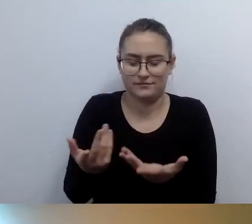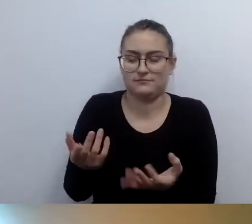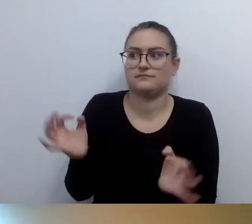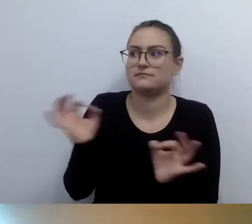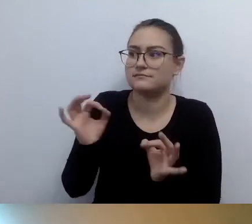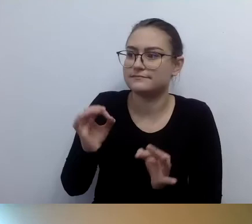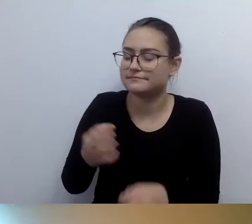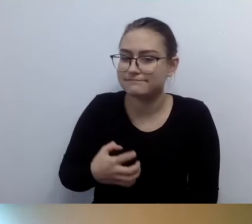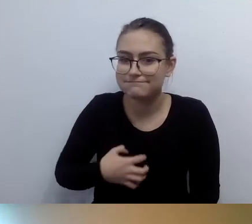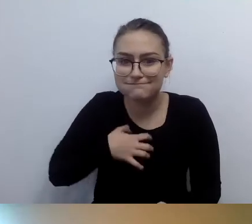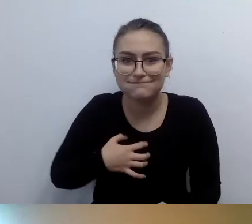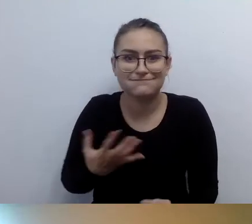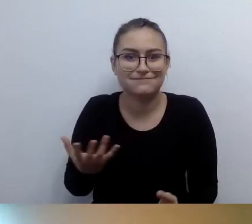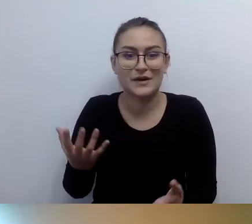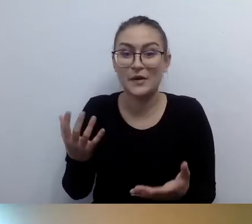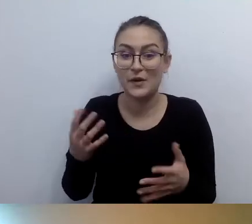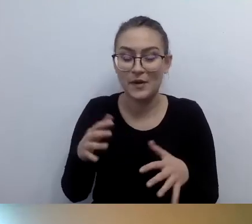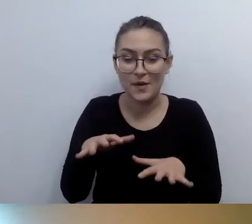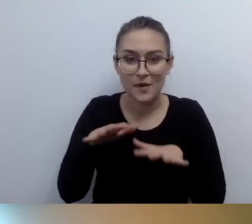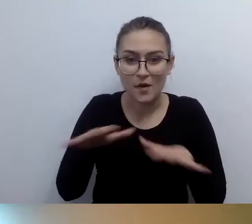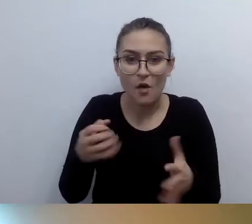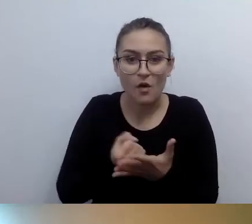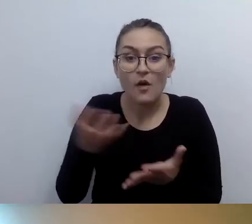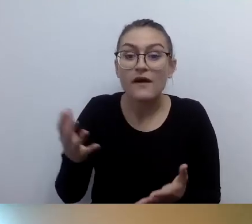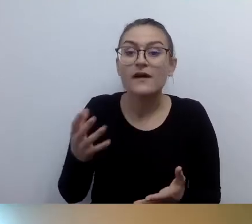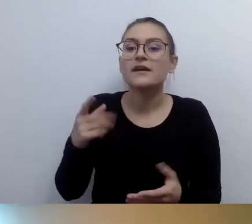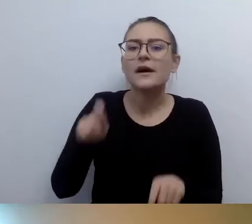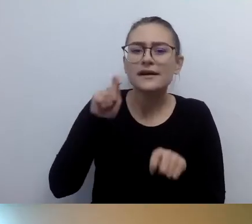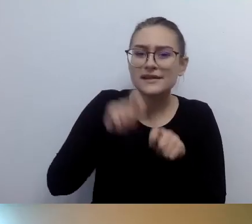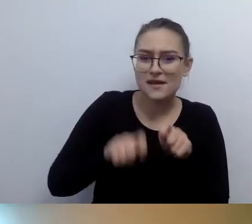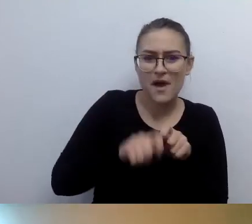Zupełnie poważnie. My z tym walczymy. My też instalujemy pętle.